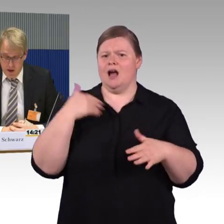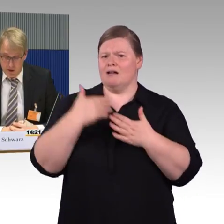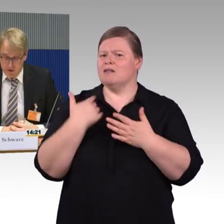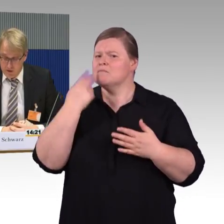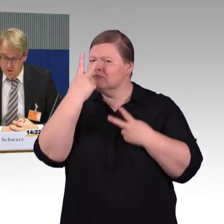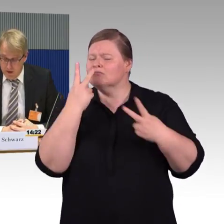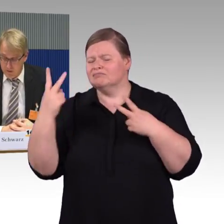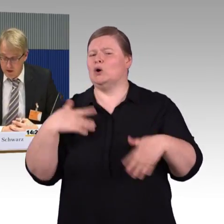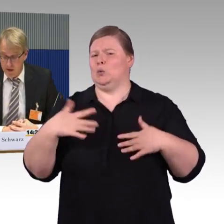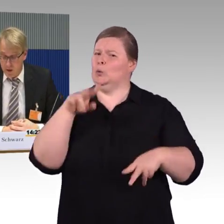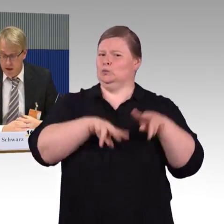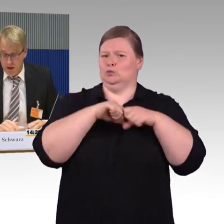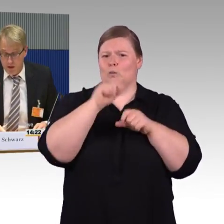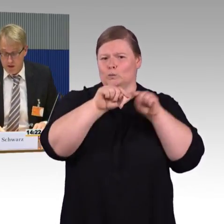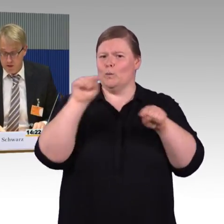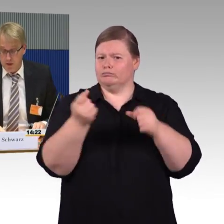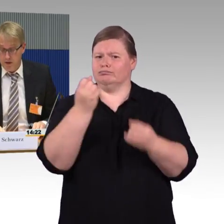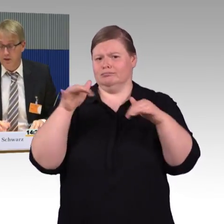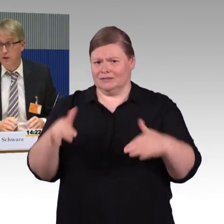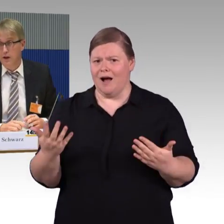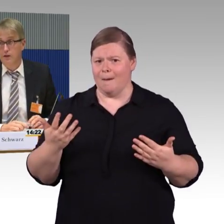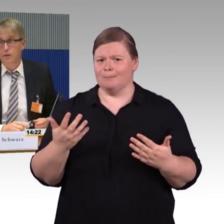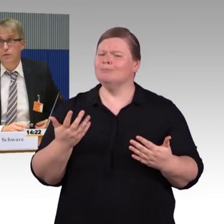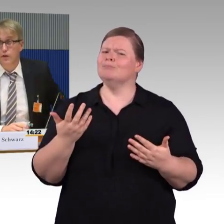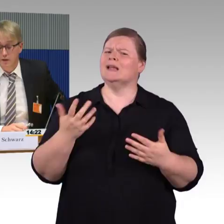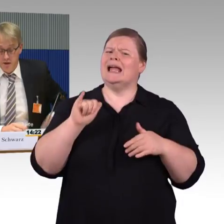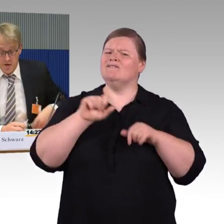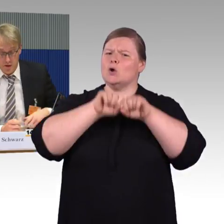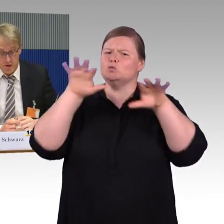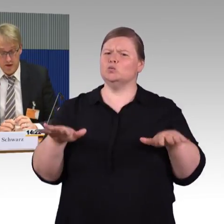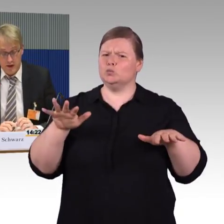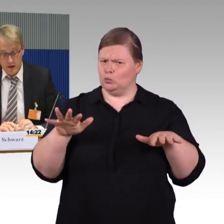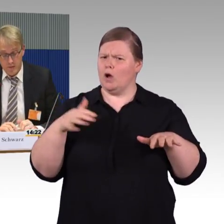Deshalb sagen wir auch: Es gibt ein DIN 18040, die 3,